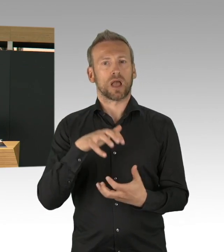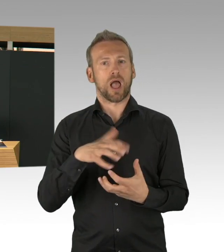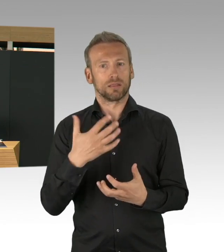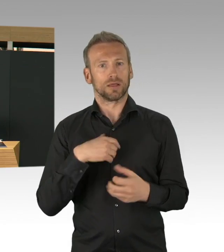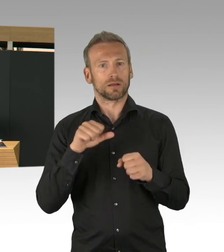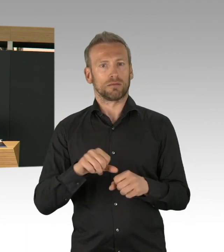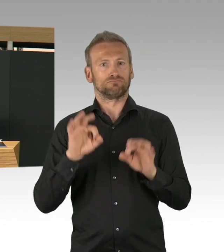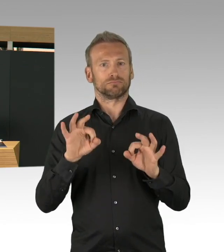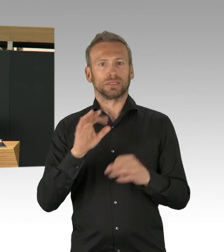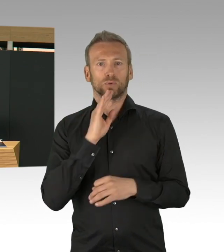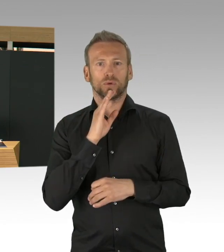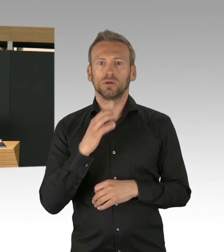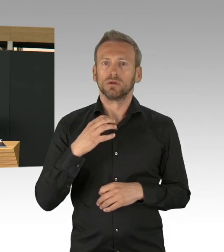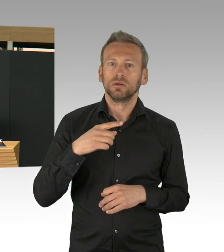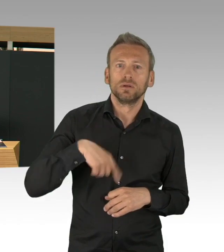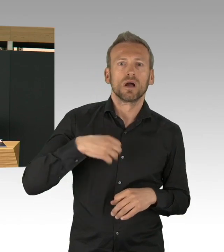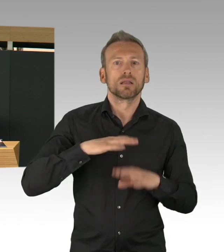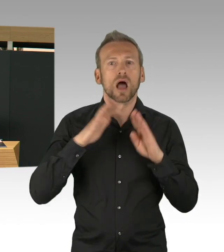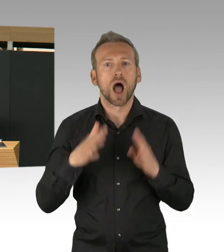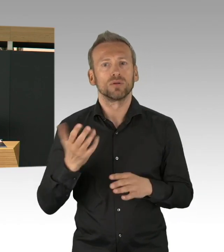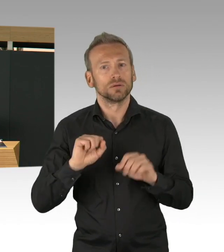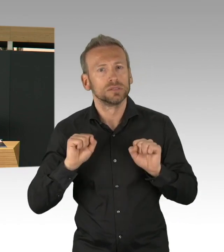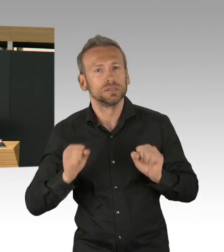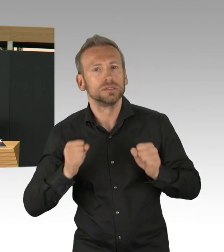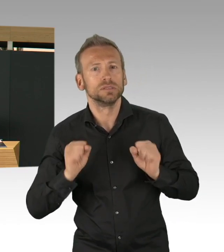ein Reservekrankenhaus zu bauen, in der Jafféstraße,